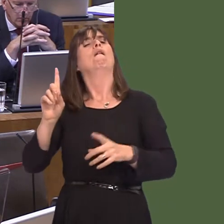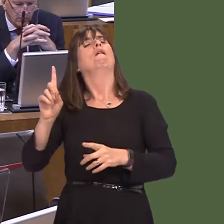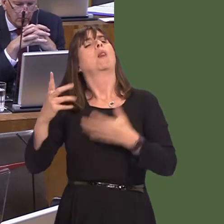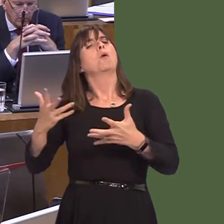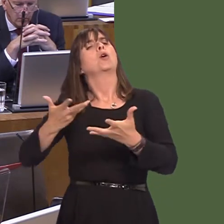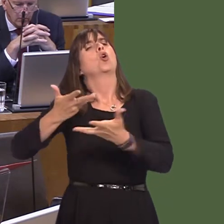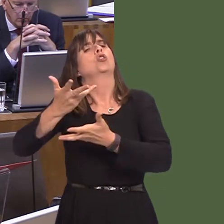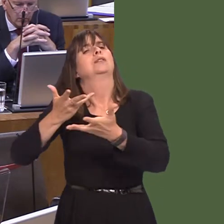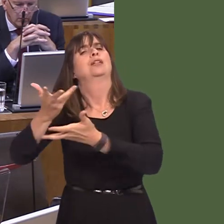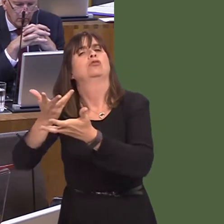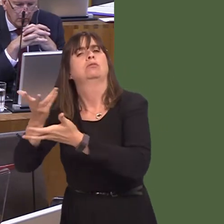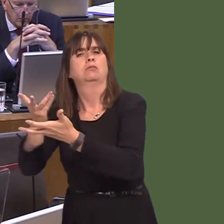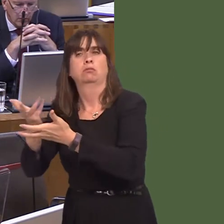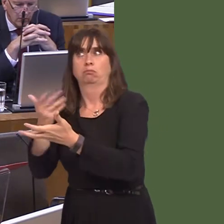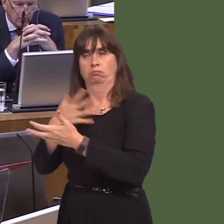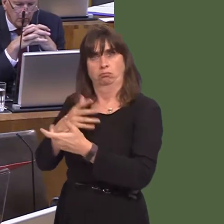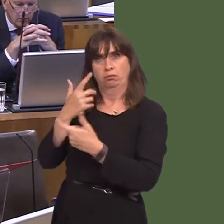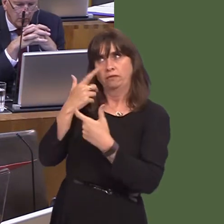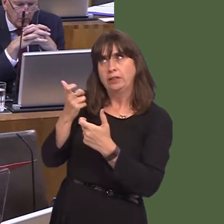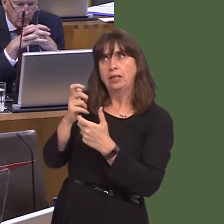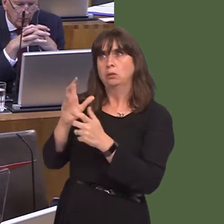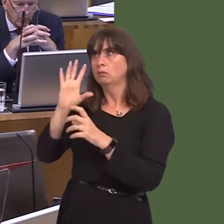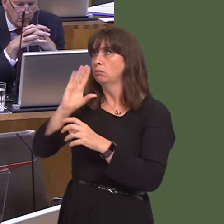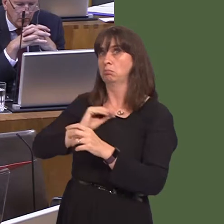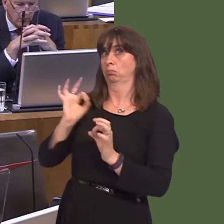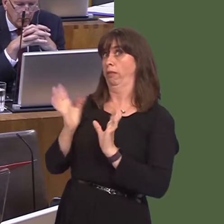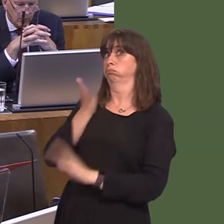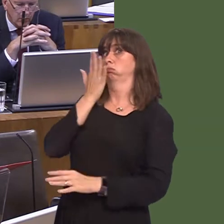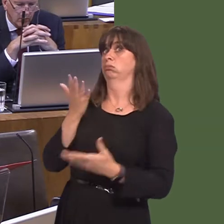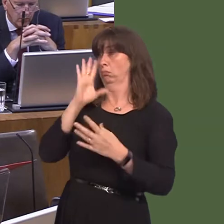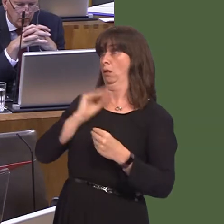we get substantial, or sometimes any, notice. Jayne Bryant AM: 2. Beth y mae Llywodraeth